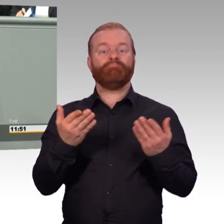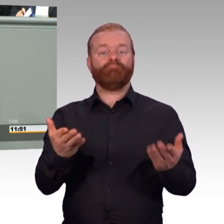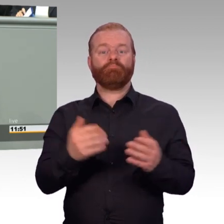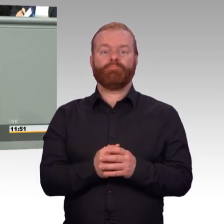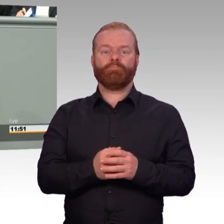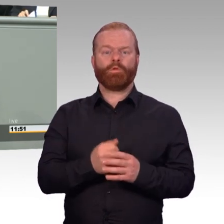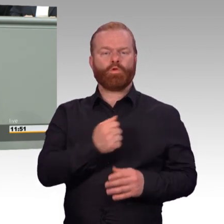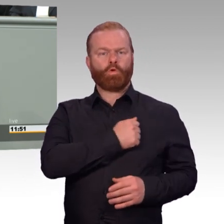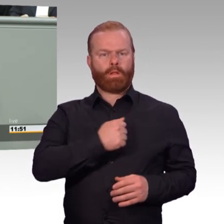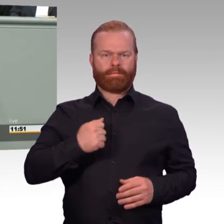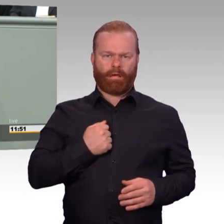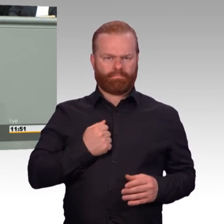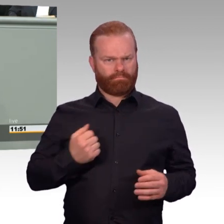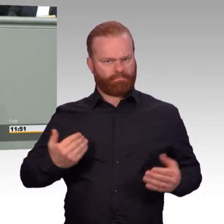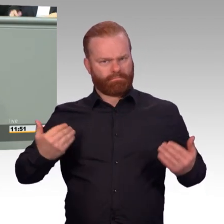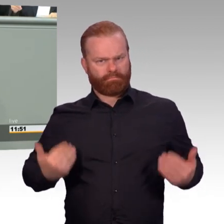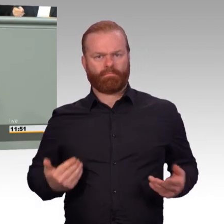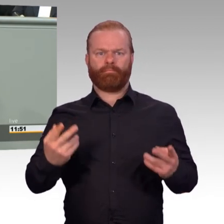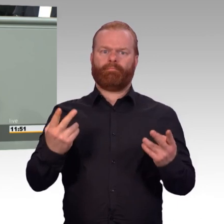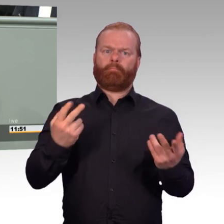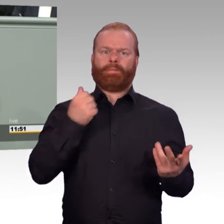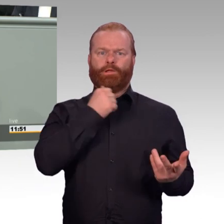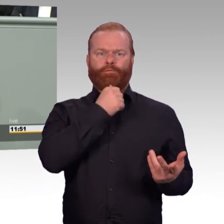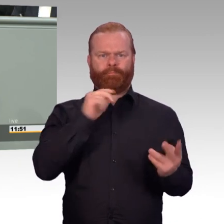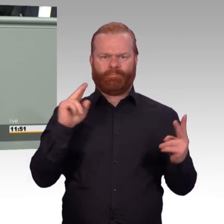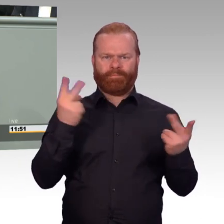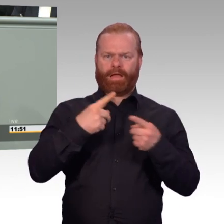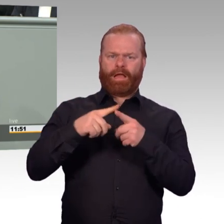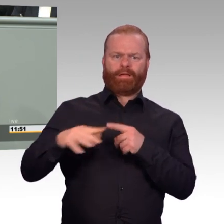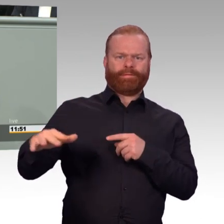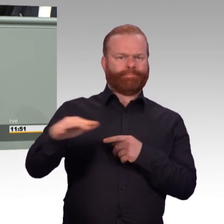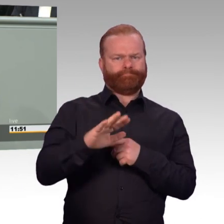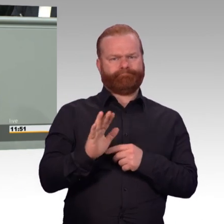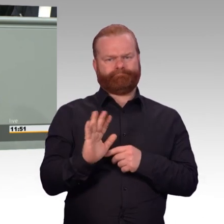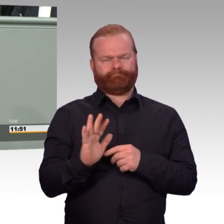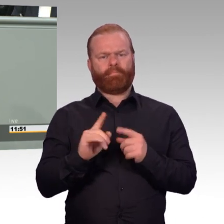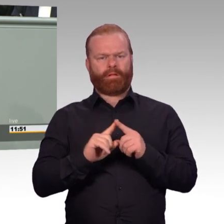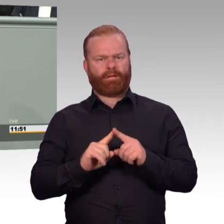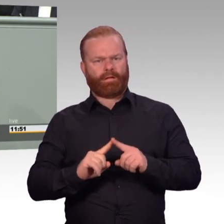Aber er wird auch häufig dafür genommen zu begründen, dass ganz normale Arbeitnehmerbelange,